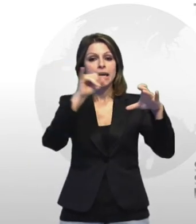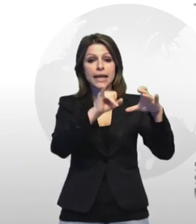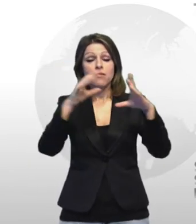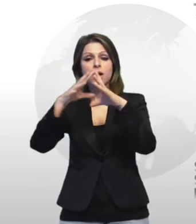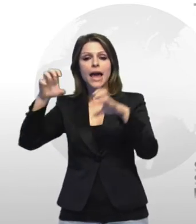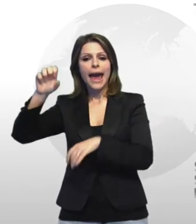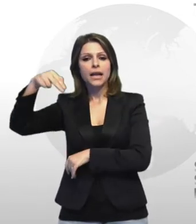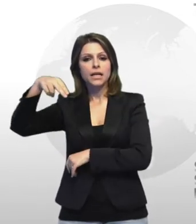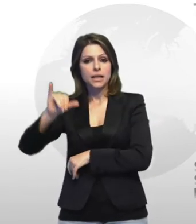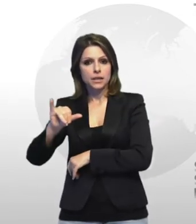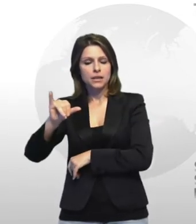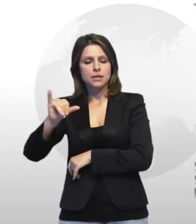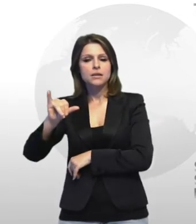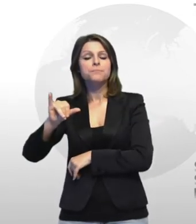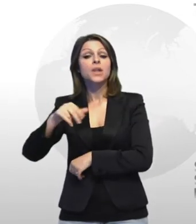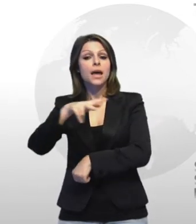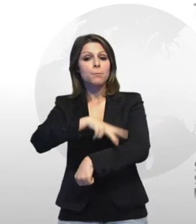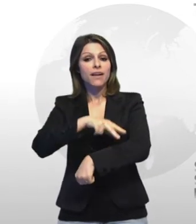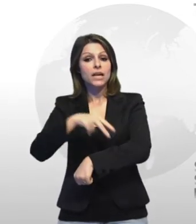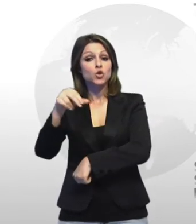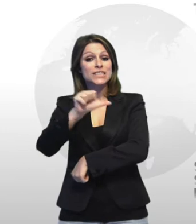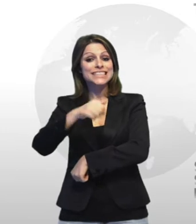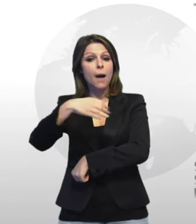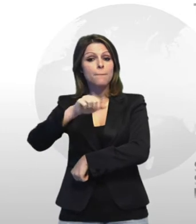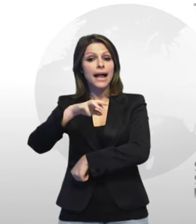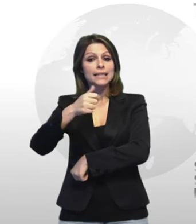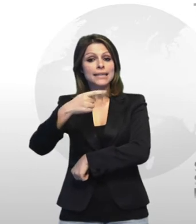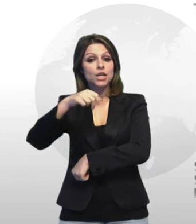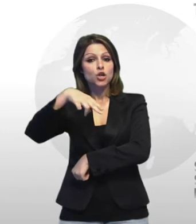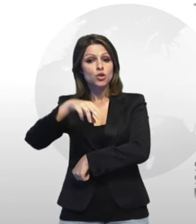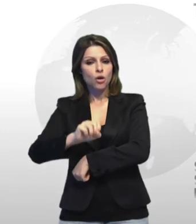un'intesa che idea perfetto san martino ha definito operativa in cui è